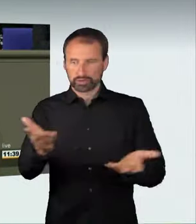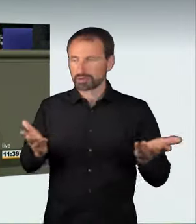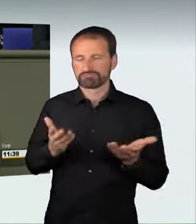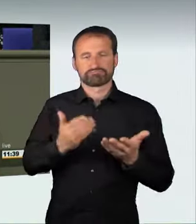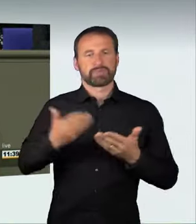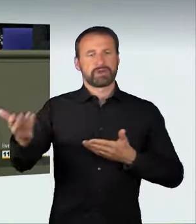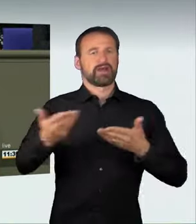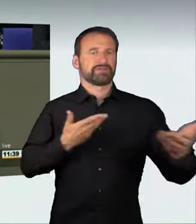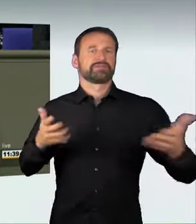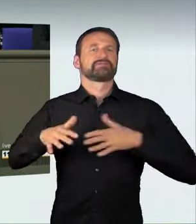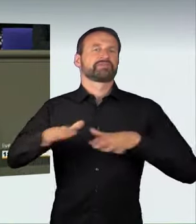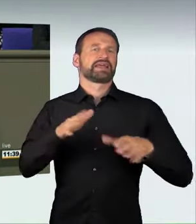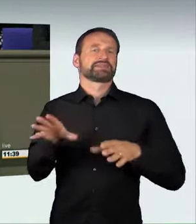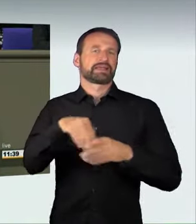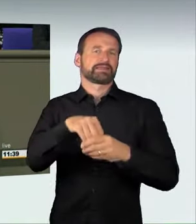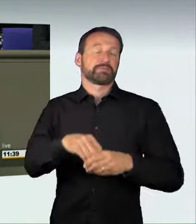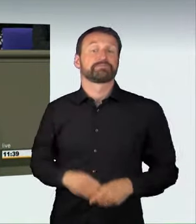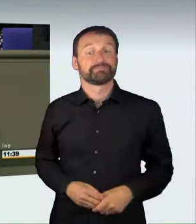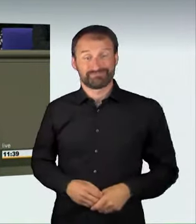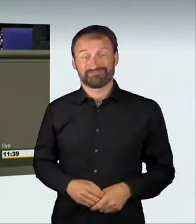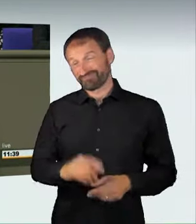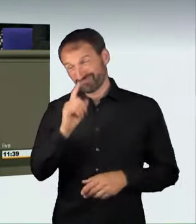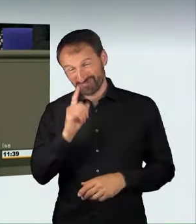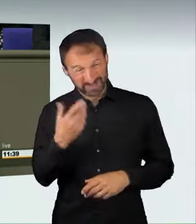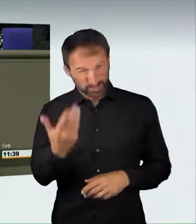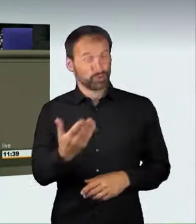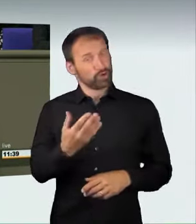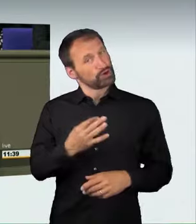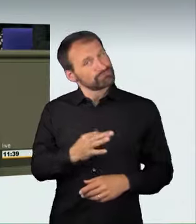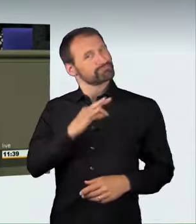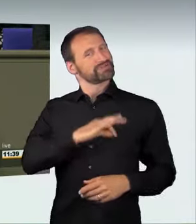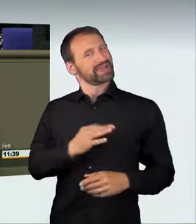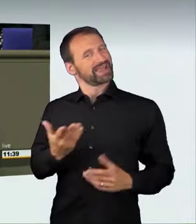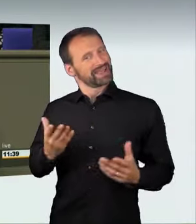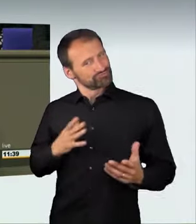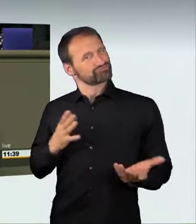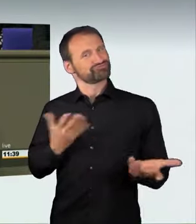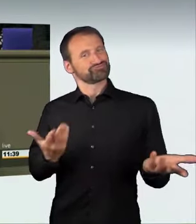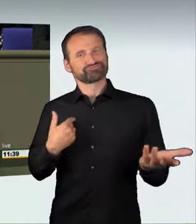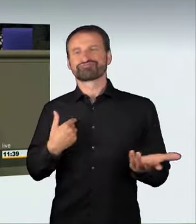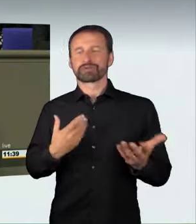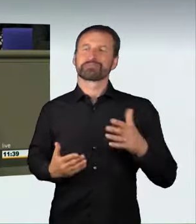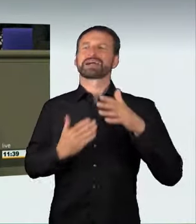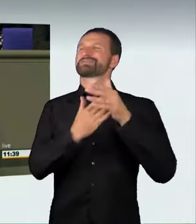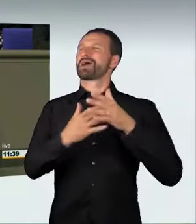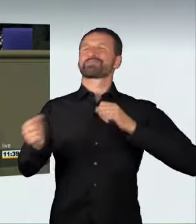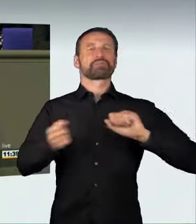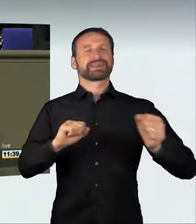und auf das Risiko sowie auf Leib und Leben anderer keine Rücksicht nimmt,